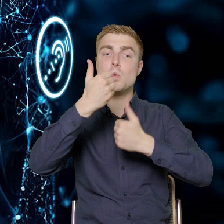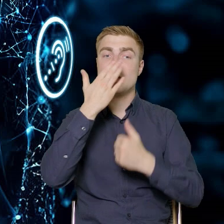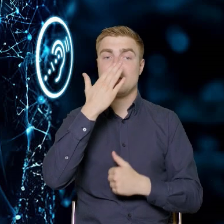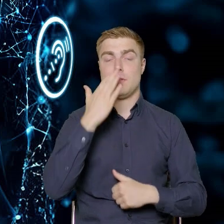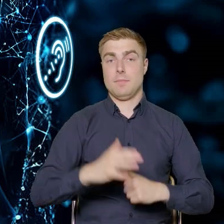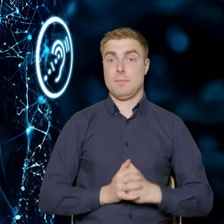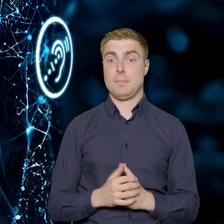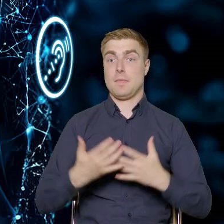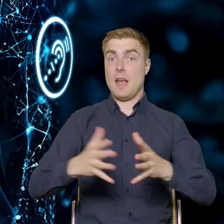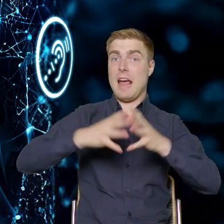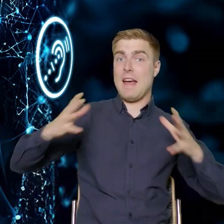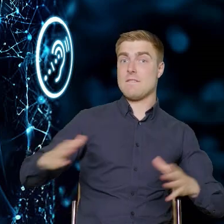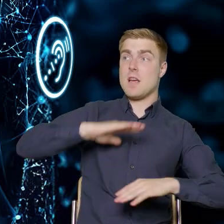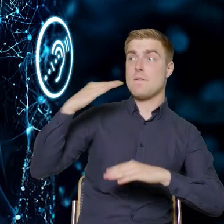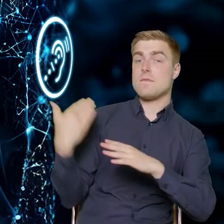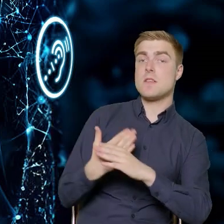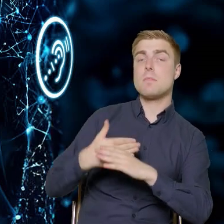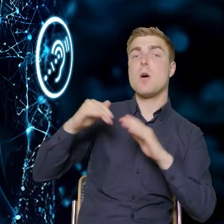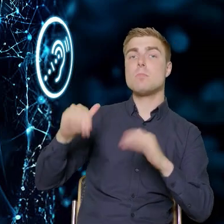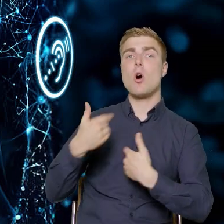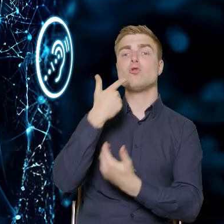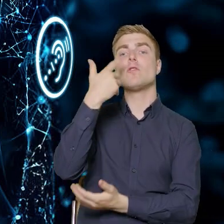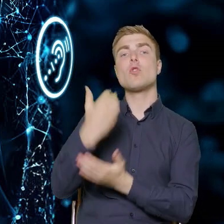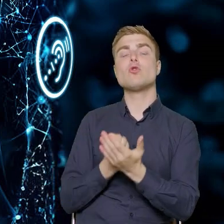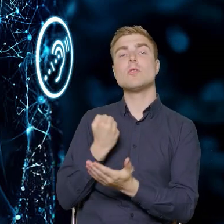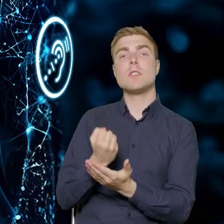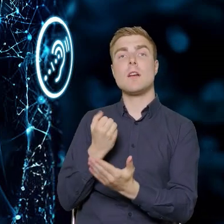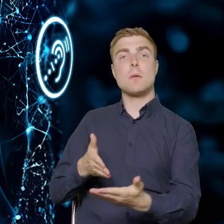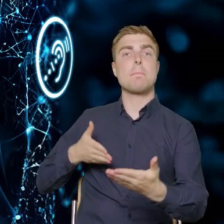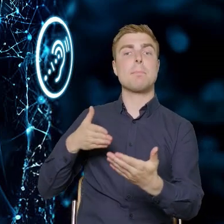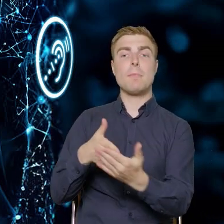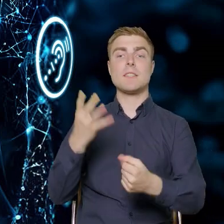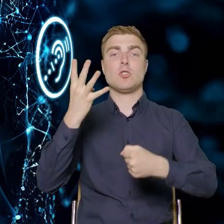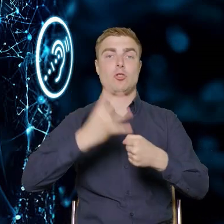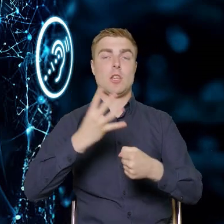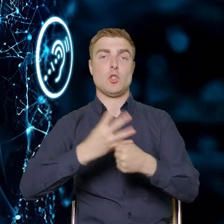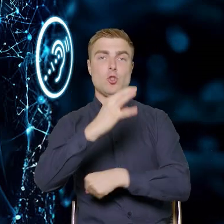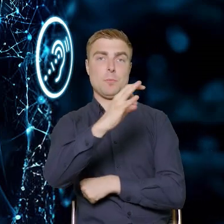że duże przedsiębiorstwa będą mogły skorzystać w maksymalnie 40%.